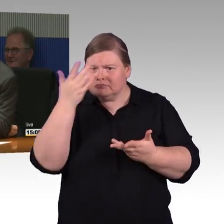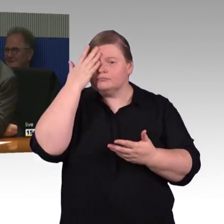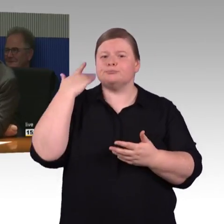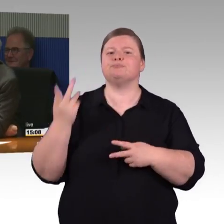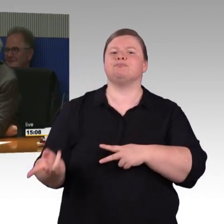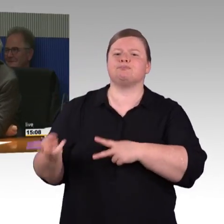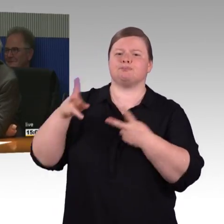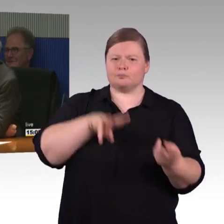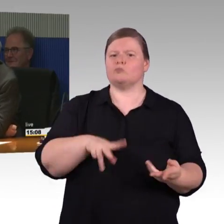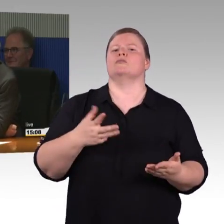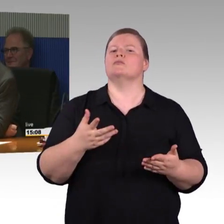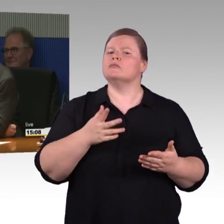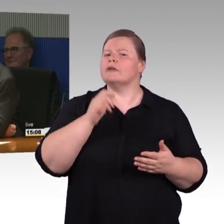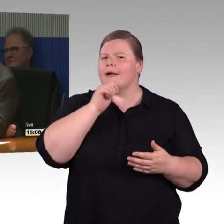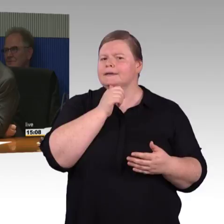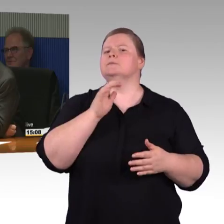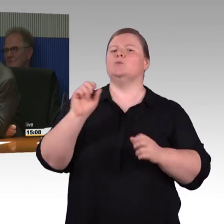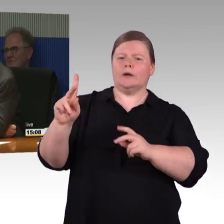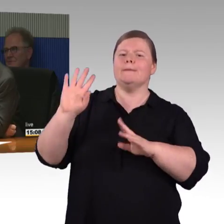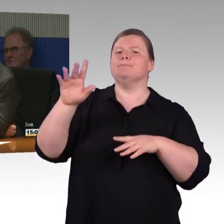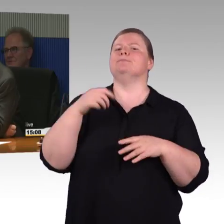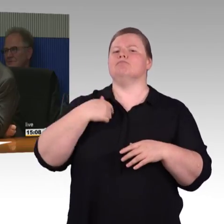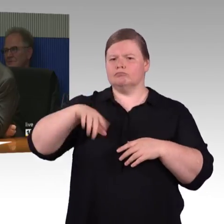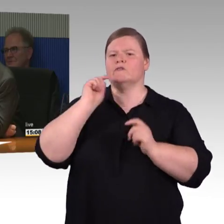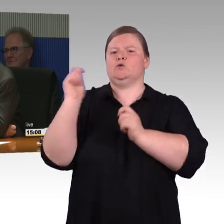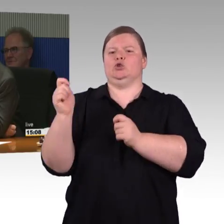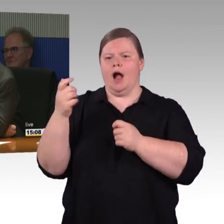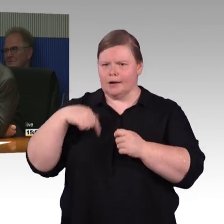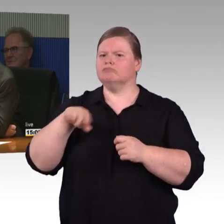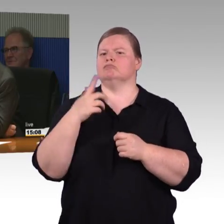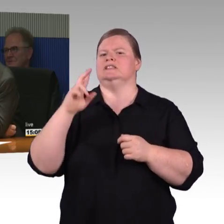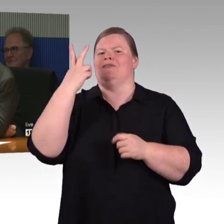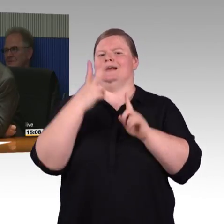grundsätzlich ist es so, dass bei den Bahnhofstationen